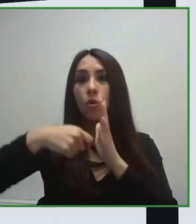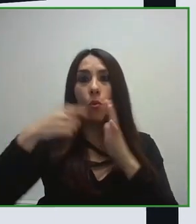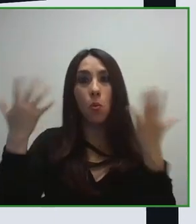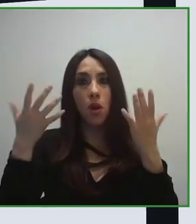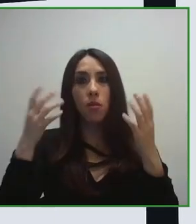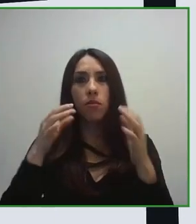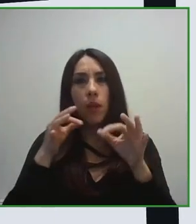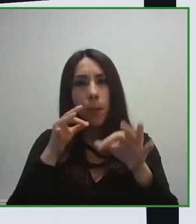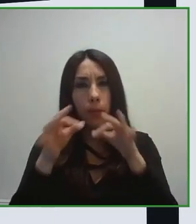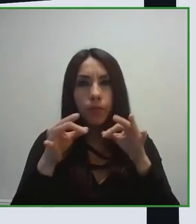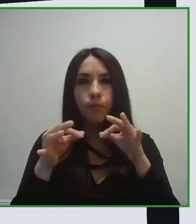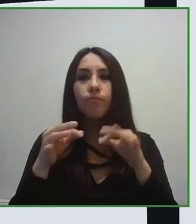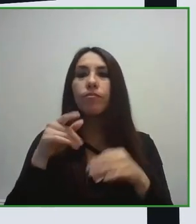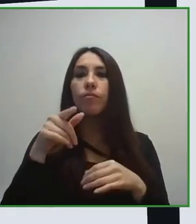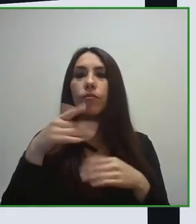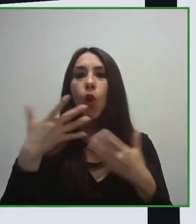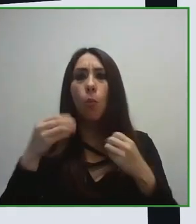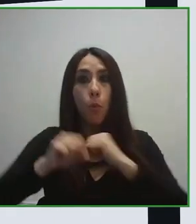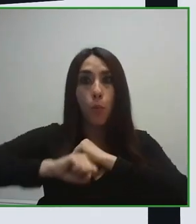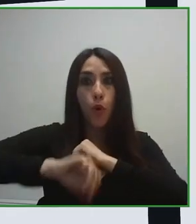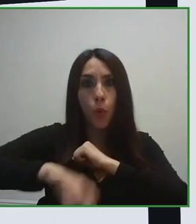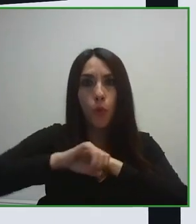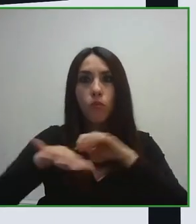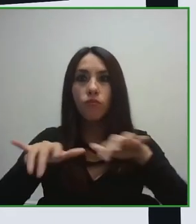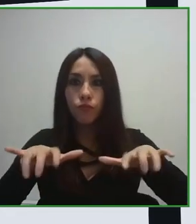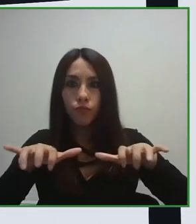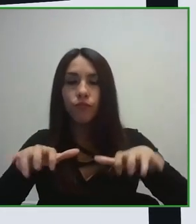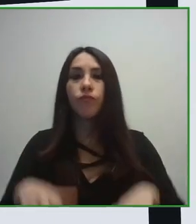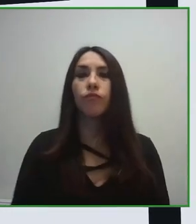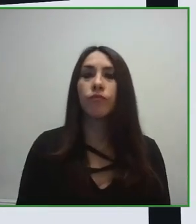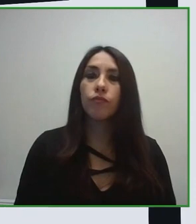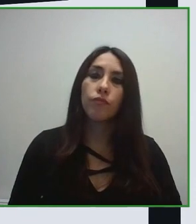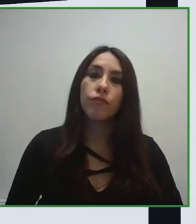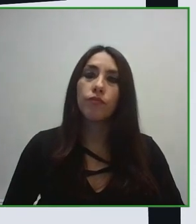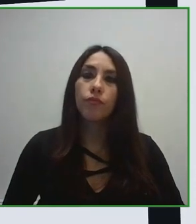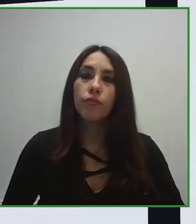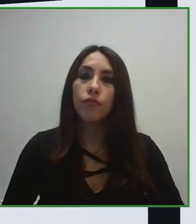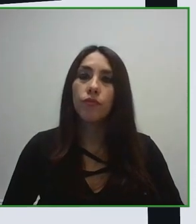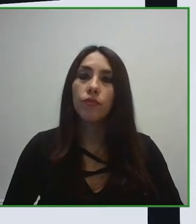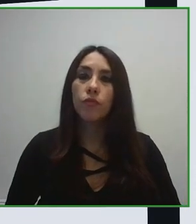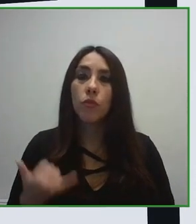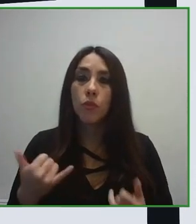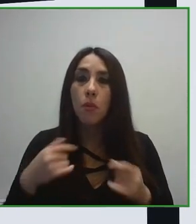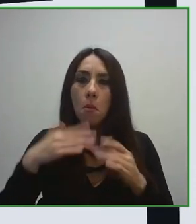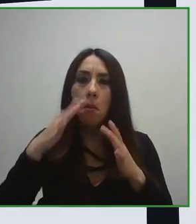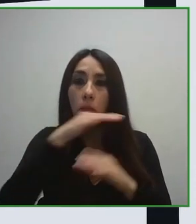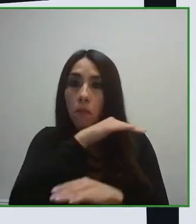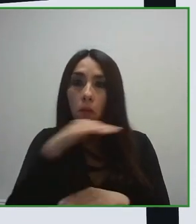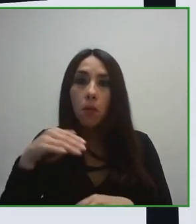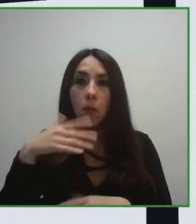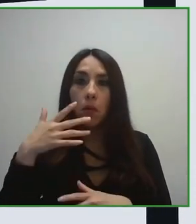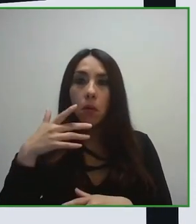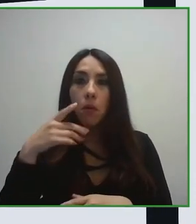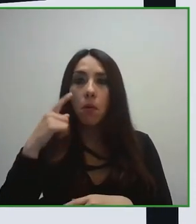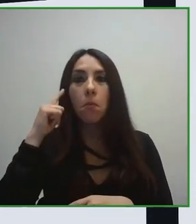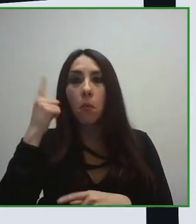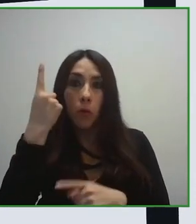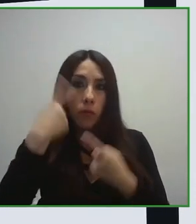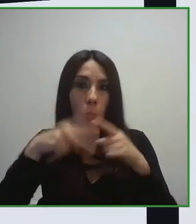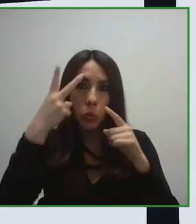El gran objetivo de esta ISO, de este estándar era conseguir, desarrollar una norma